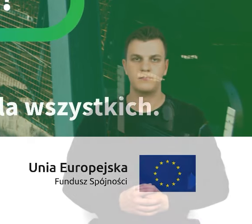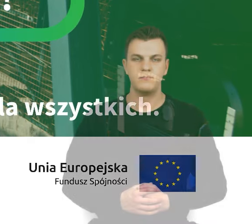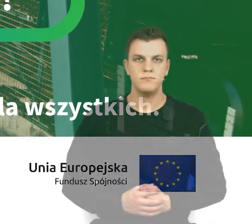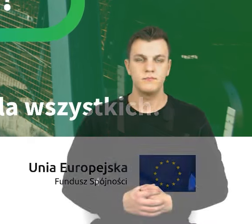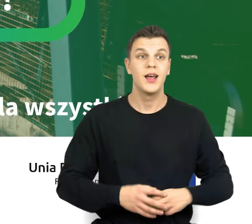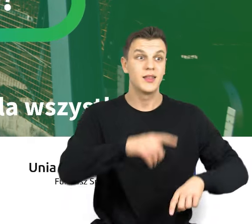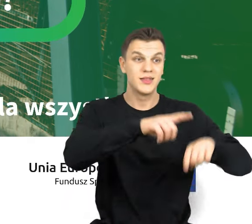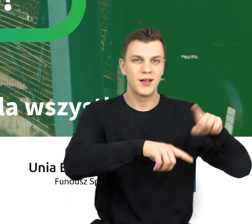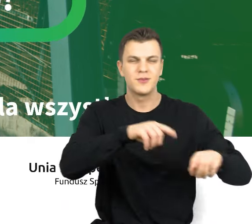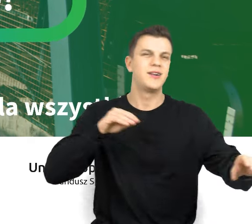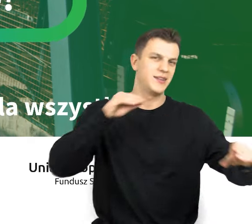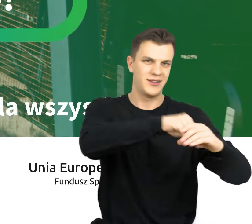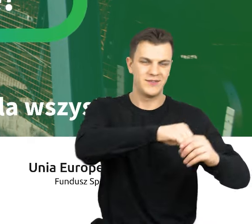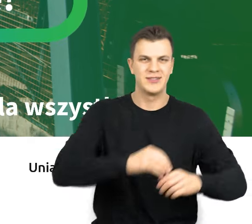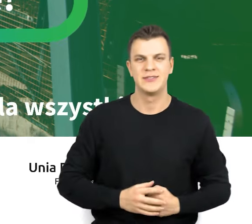Inwestujemy naturalnie.